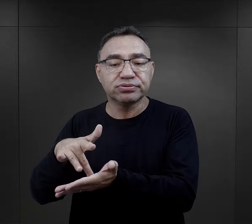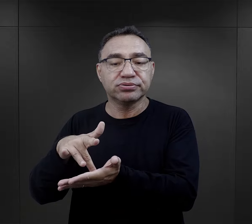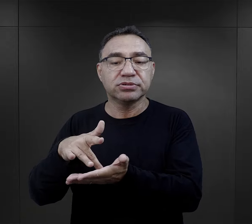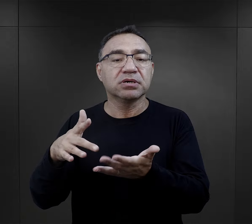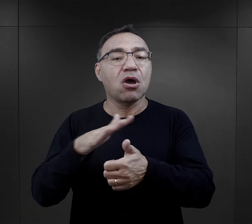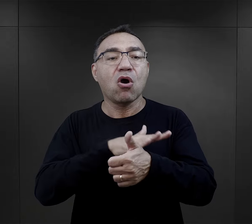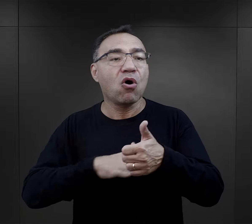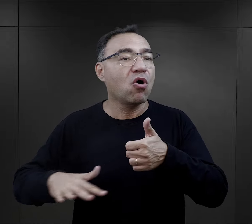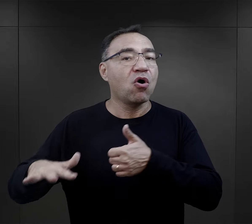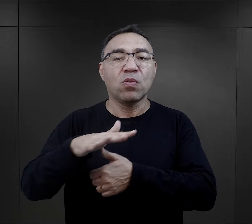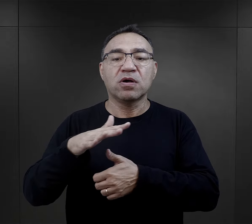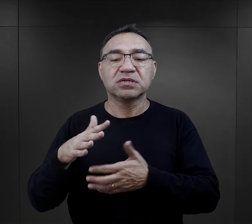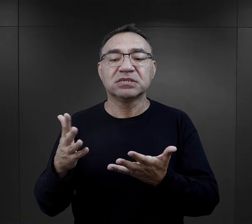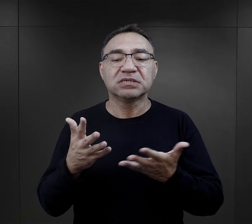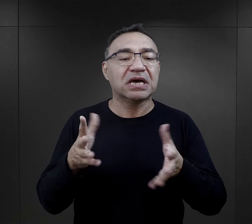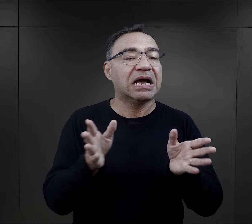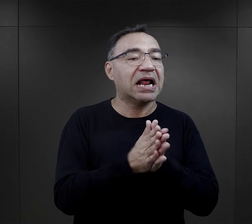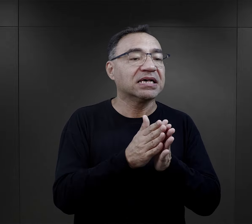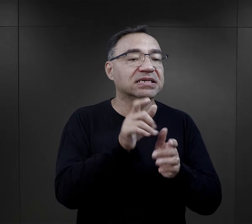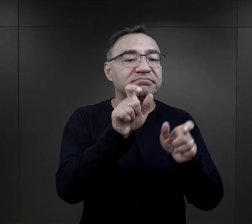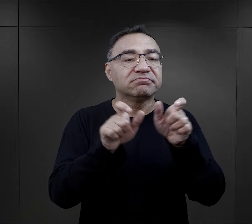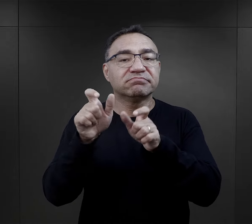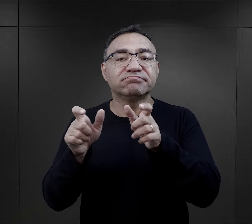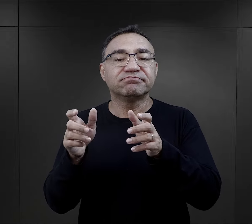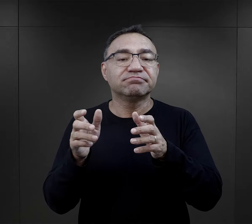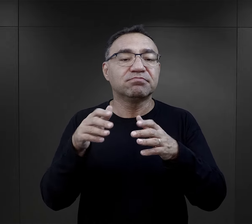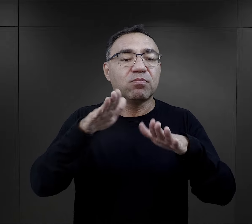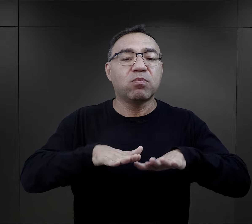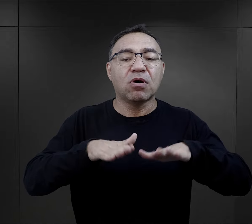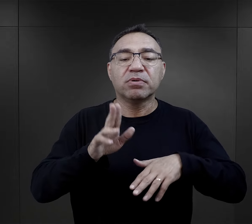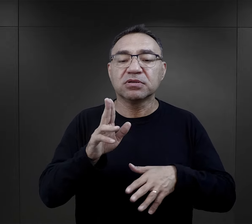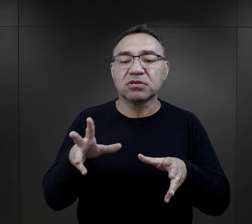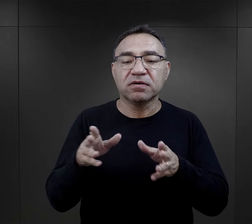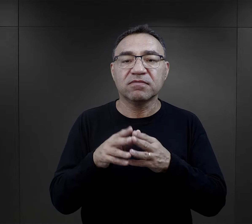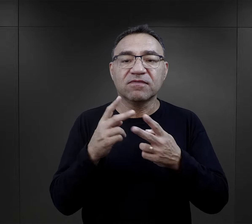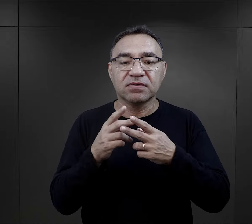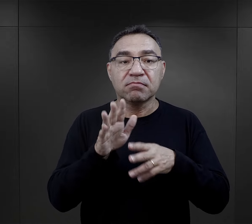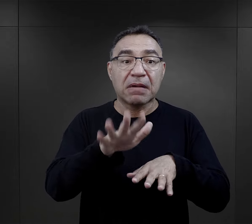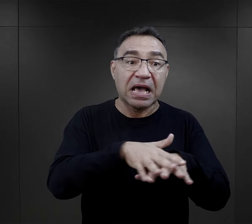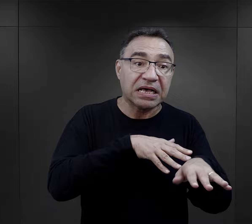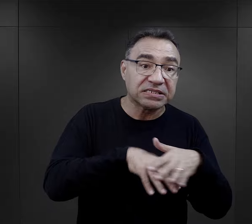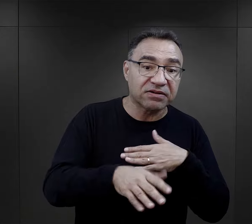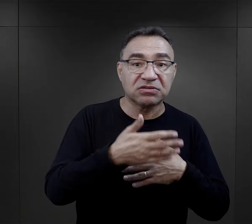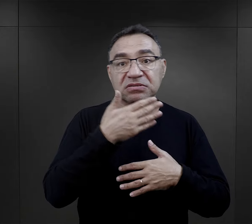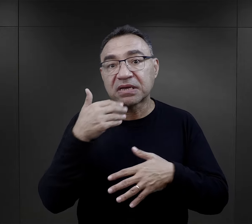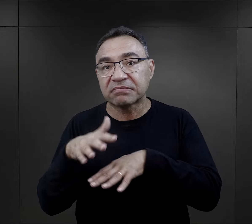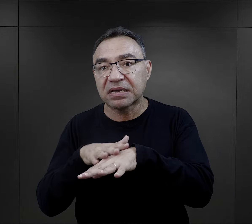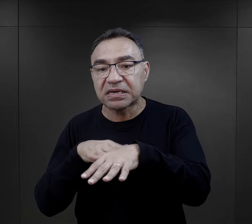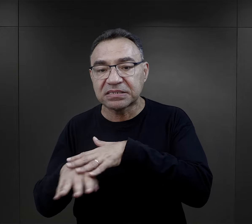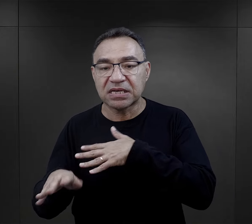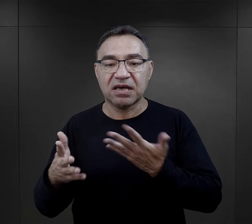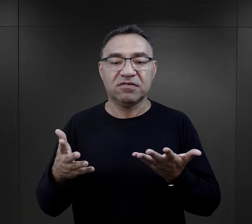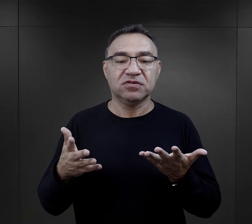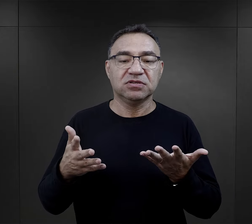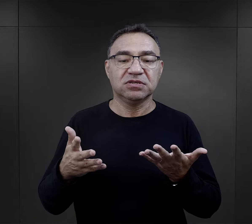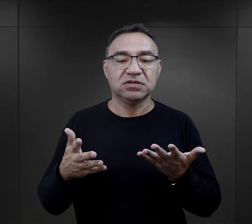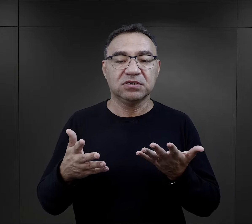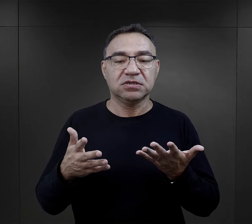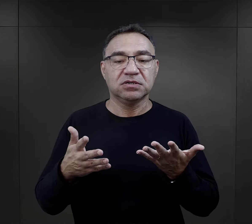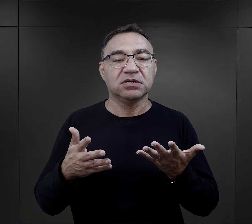w jakim miejscu się znaleźli, w jakim otoczeniu, pomiędzy jakimi więźniami, czy mieli zawód, czy nie mieli,